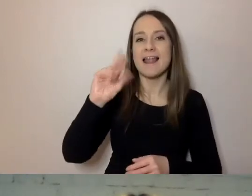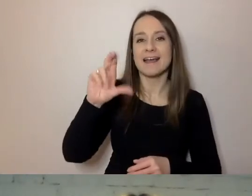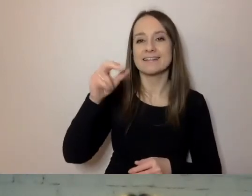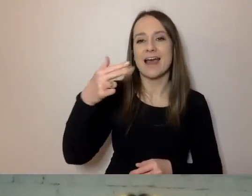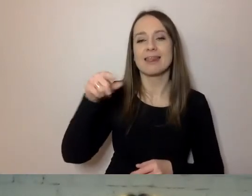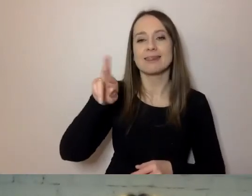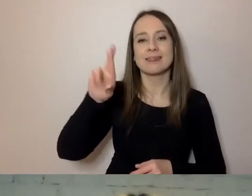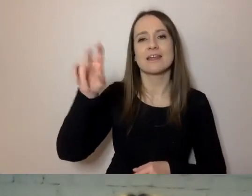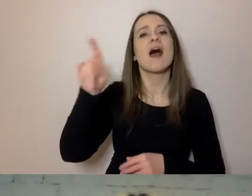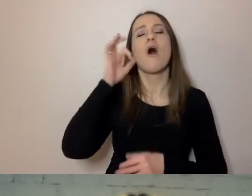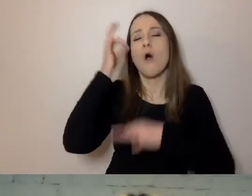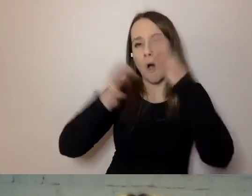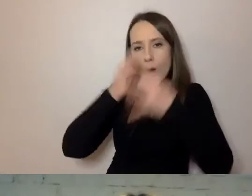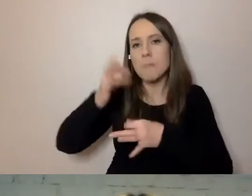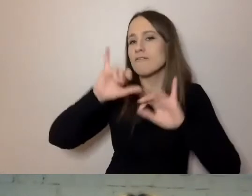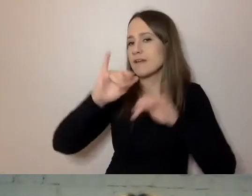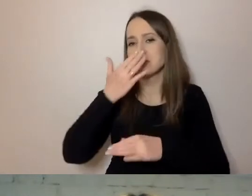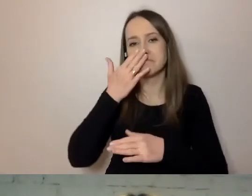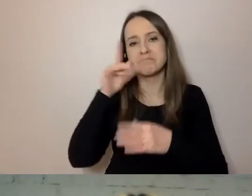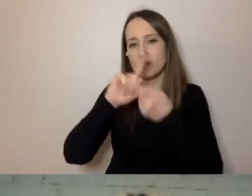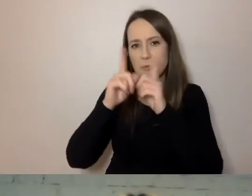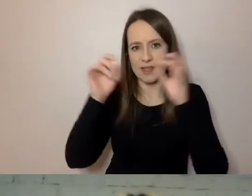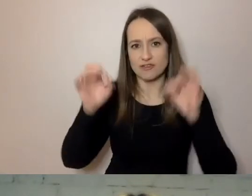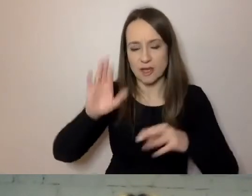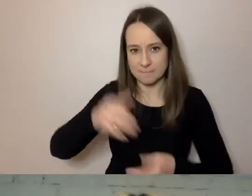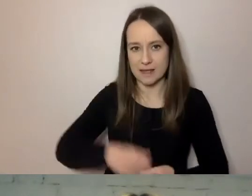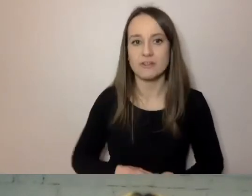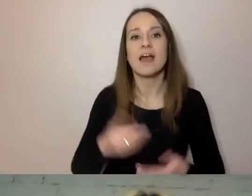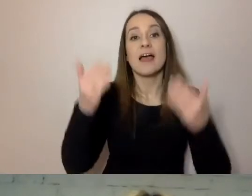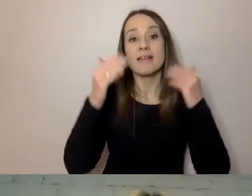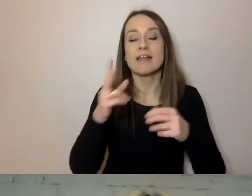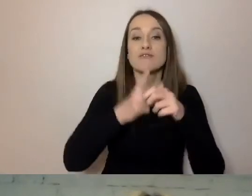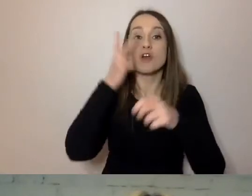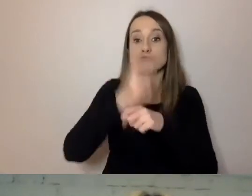A czasem potrzeba technologii wspomagających. Czyli dostępność obejmuje nie tylko treść,